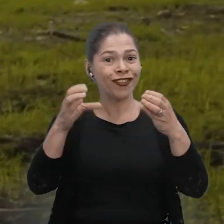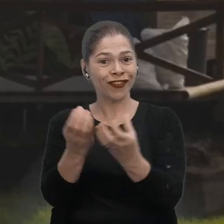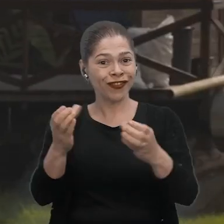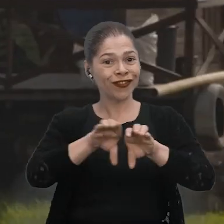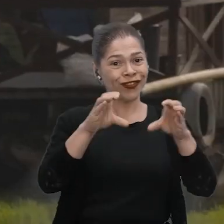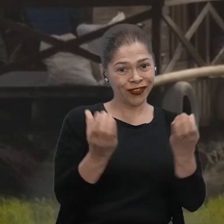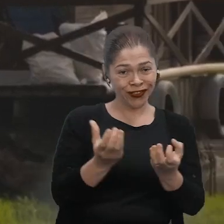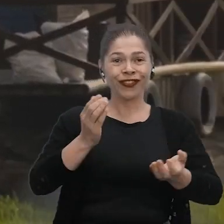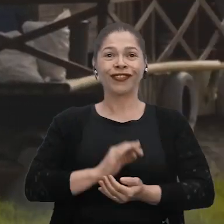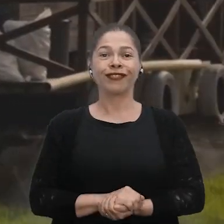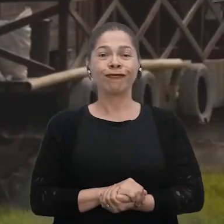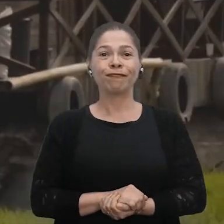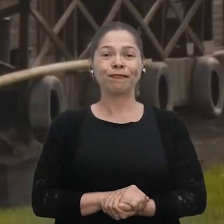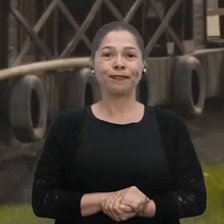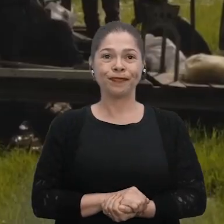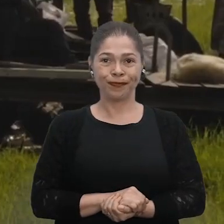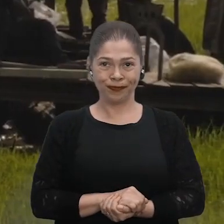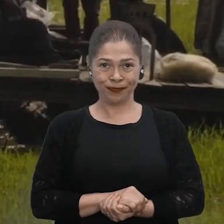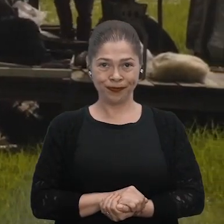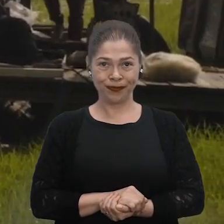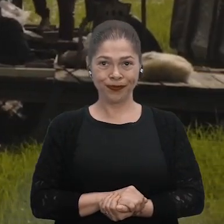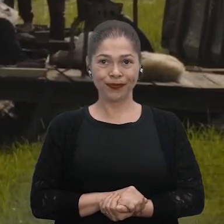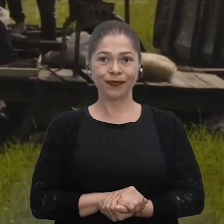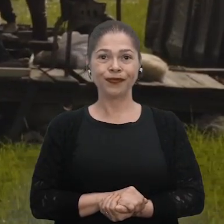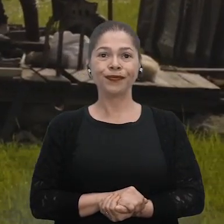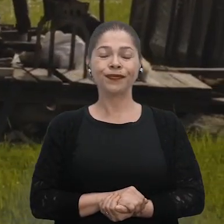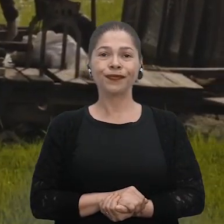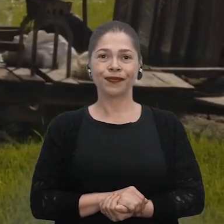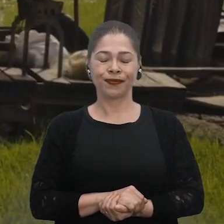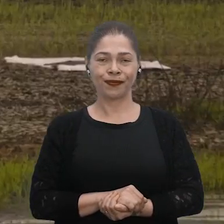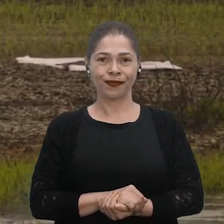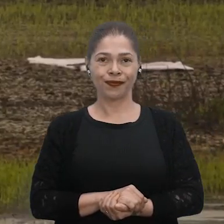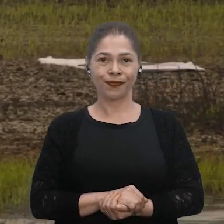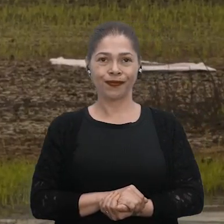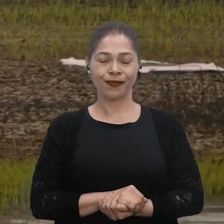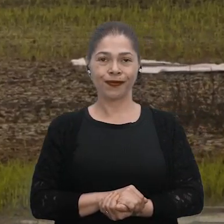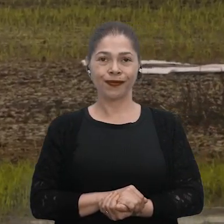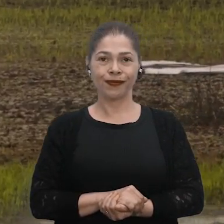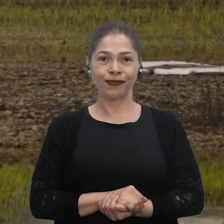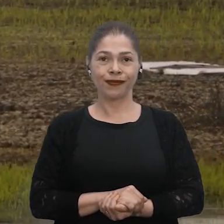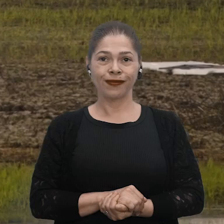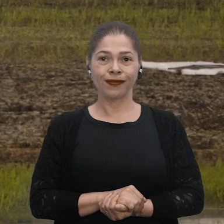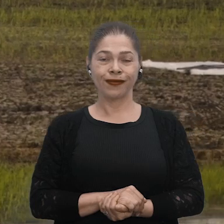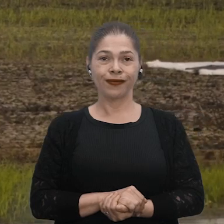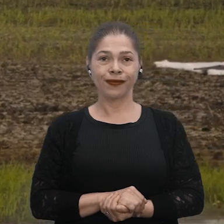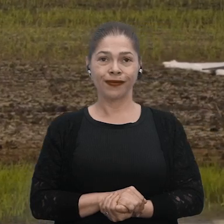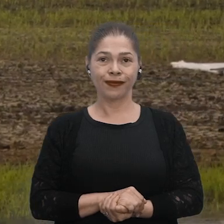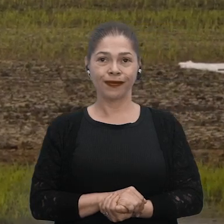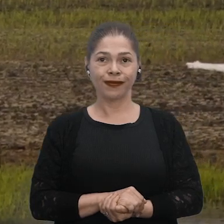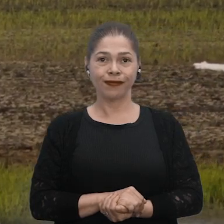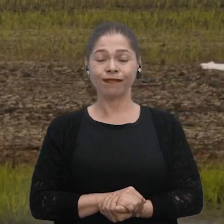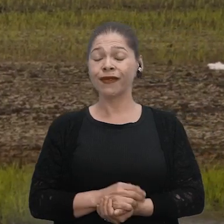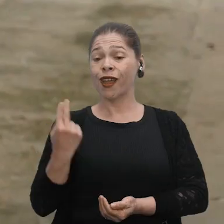[Silêncio]